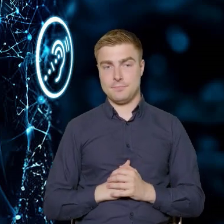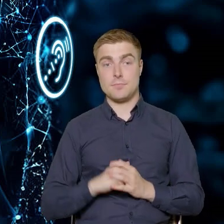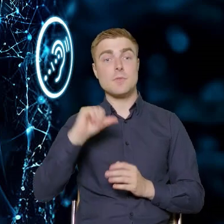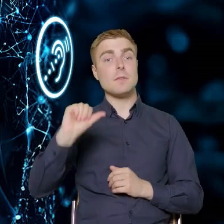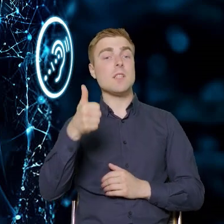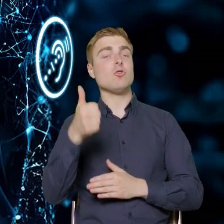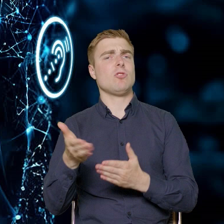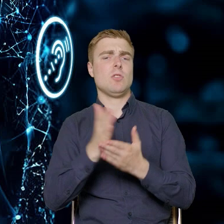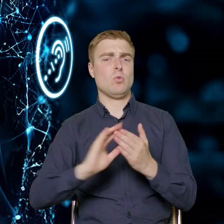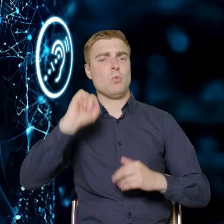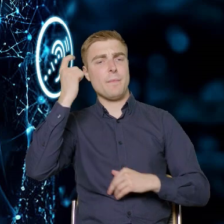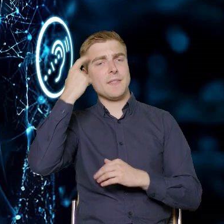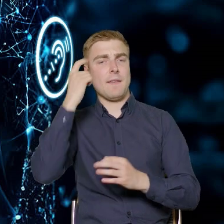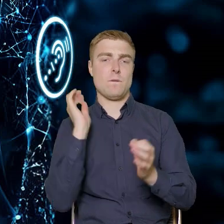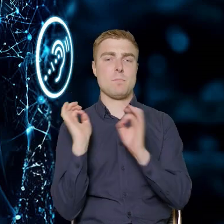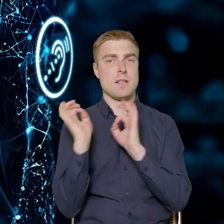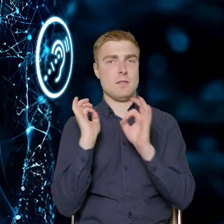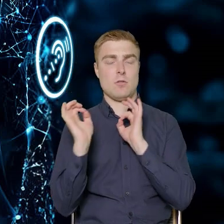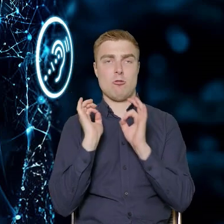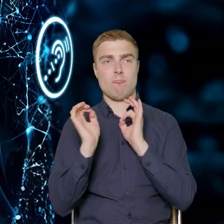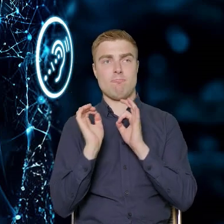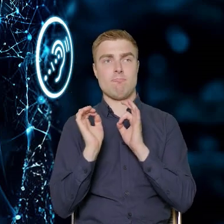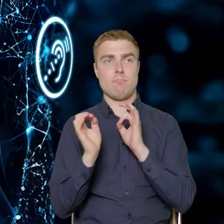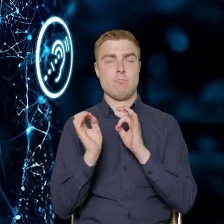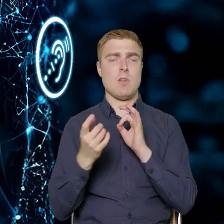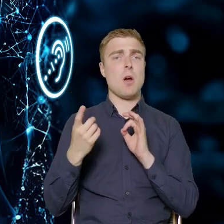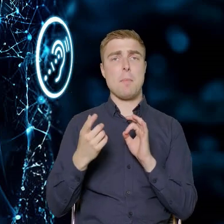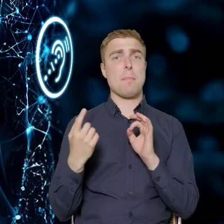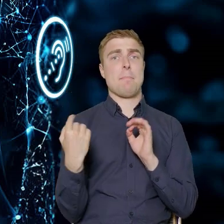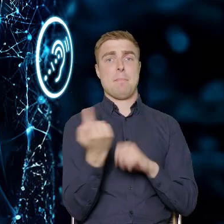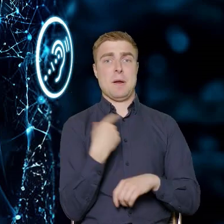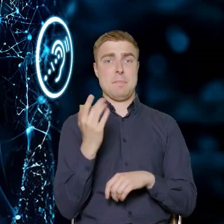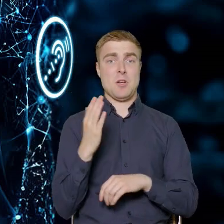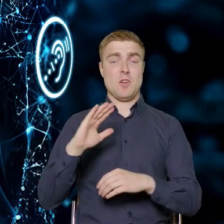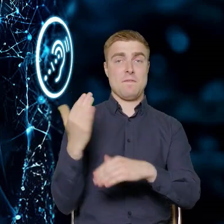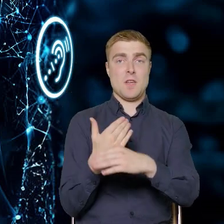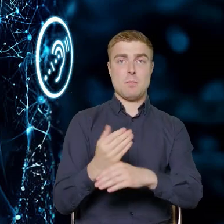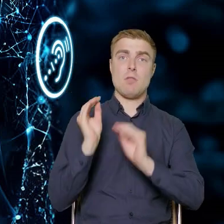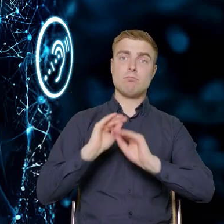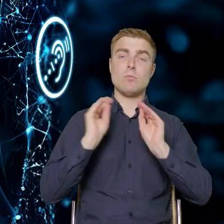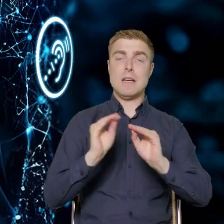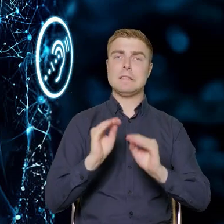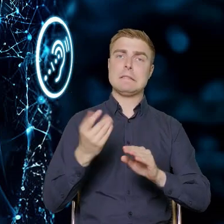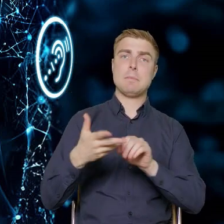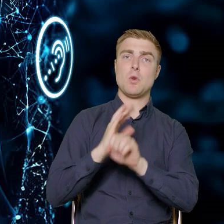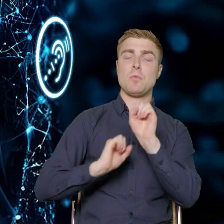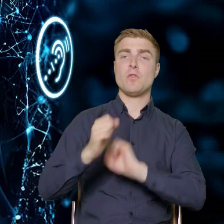jest częścią taką informacyjno czystą. Będziemy informowali przedsiębiorców, czym jest niepełnosprawność niż szczególne potrzeby,